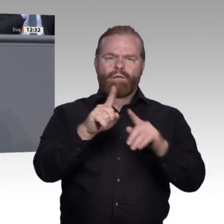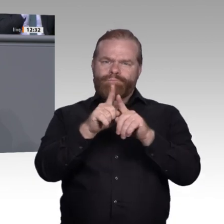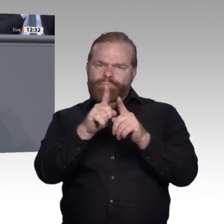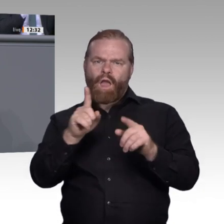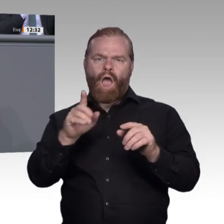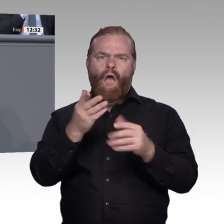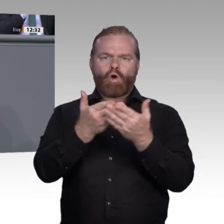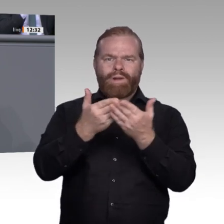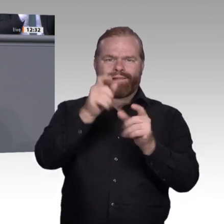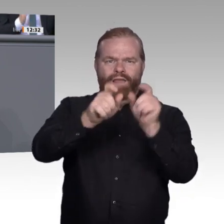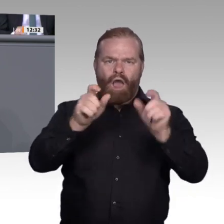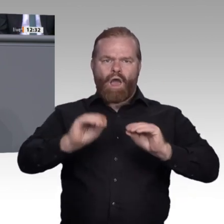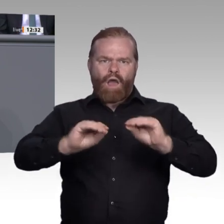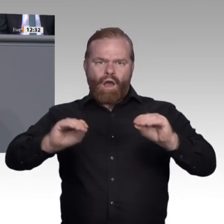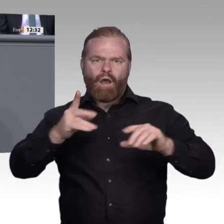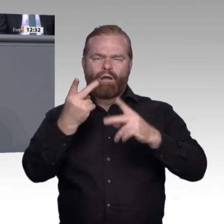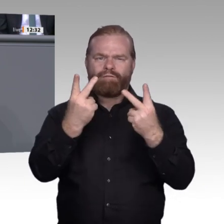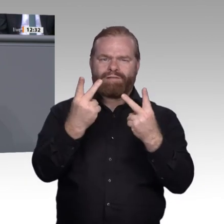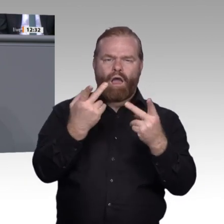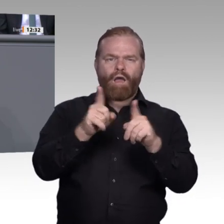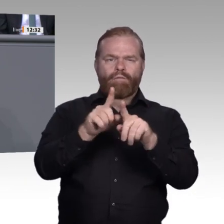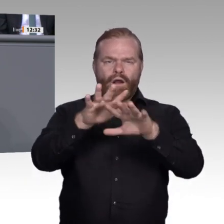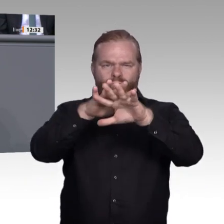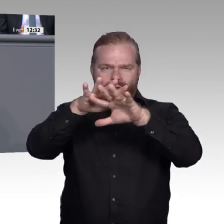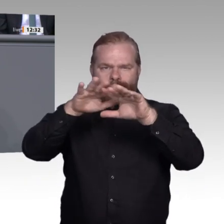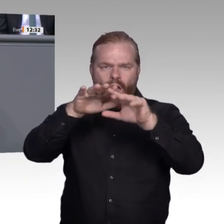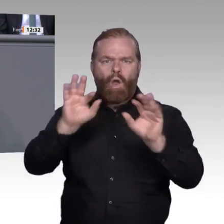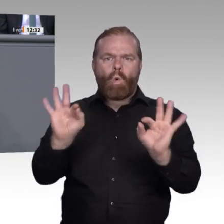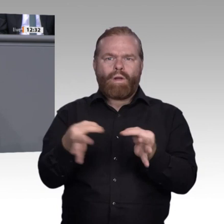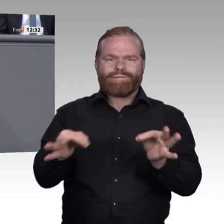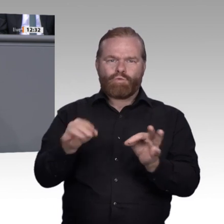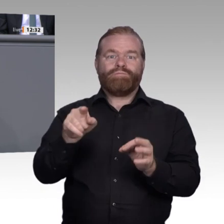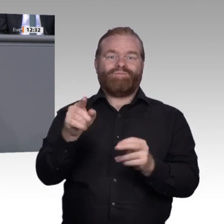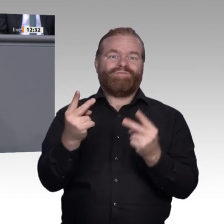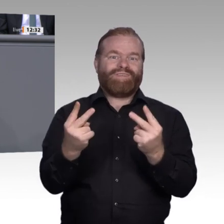gerade in ländlichen Regionen. Selbstverständlich ist die Voraussetzung für all diese Maßnahmen